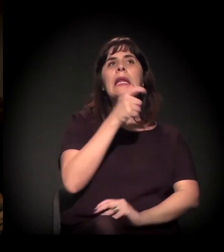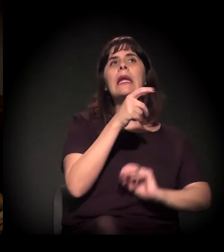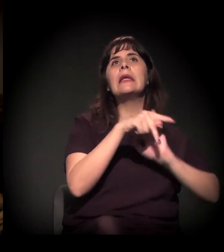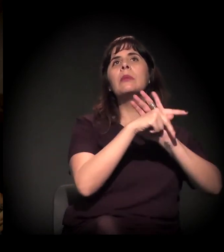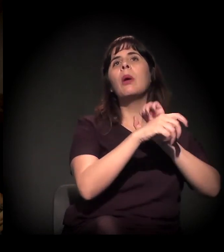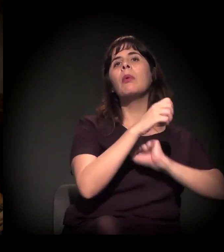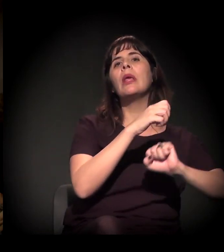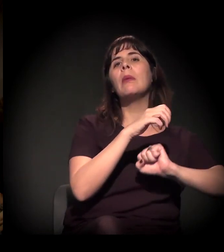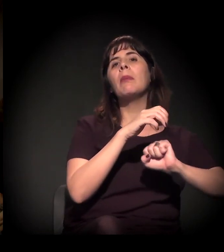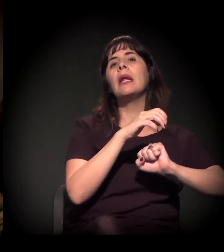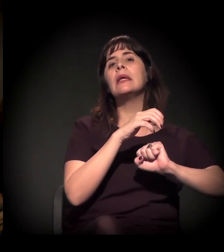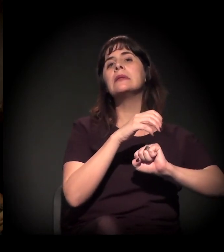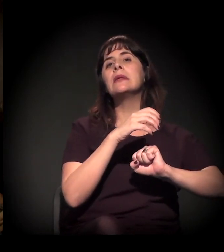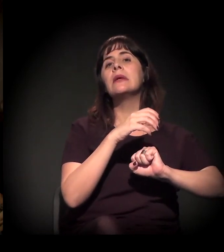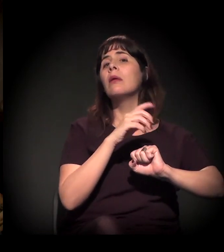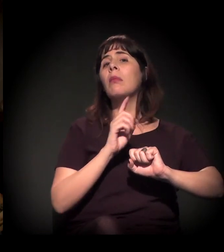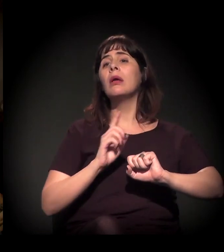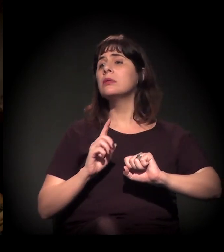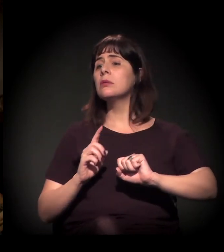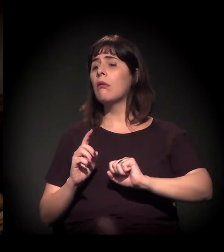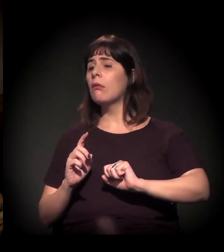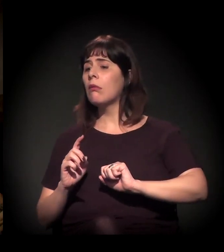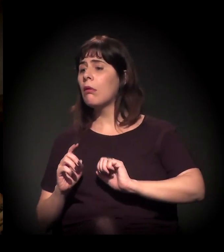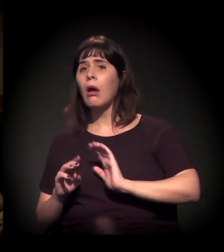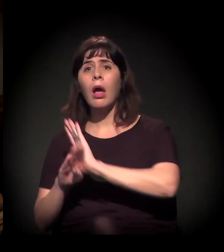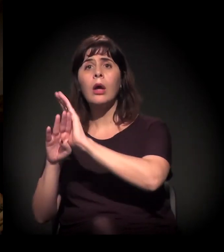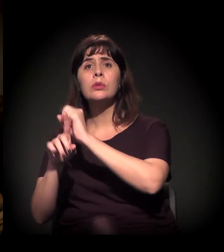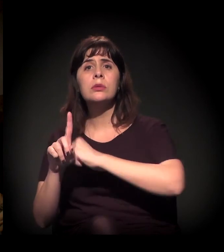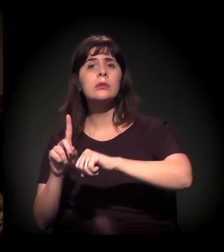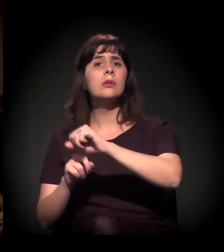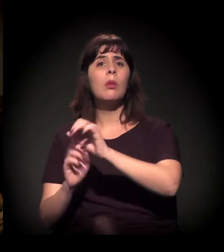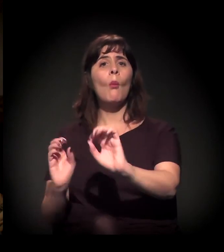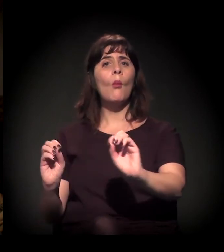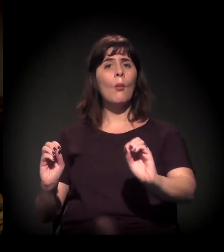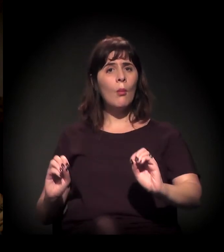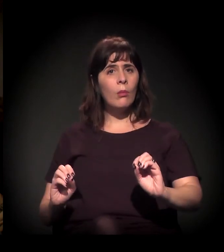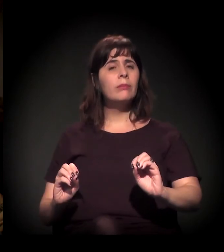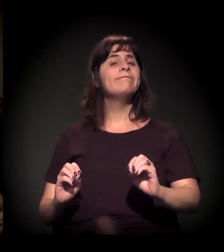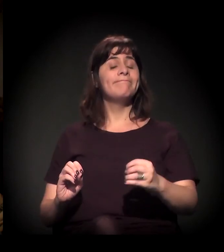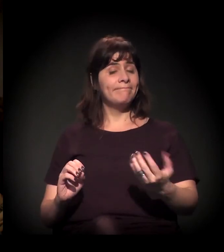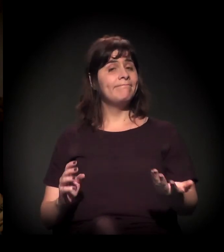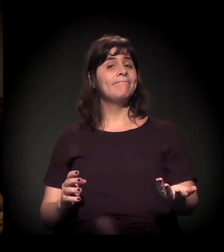e não para atender aos interesses das demandas e das emergências sociais. Claro, estão aí.